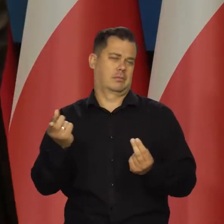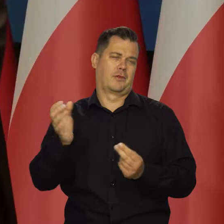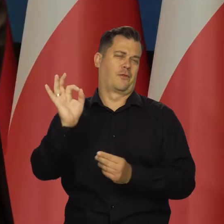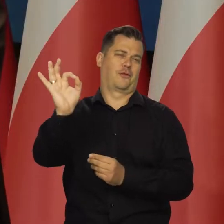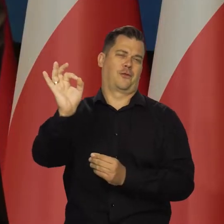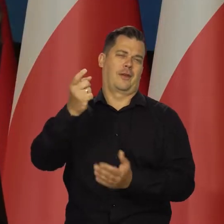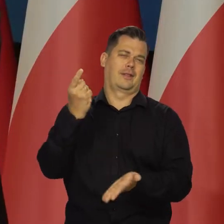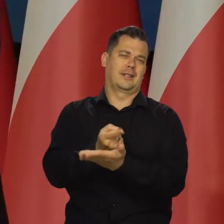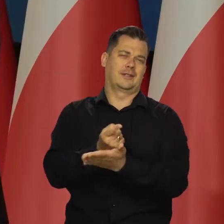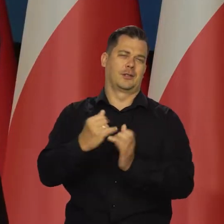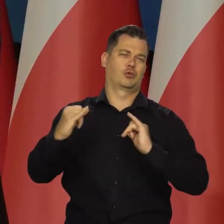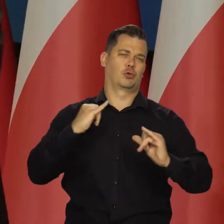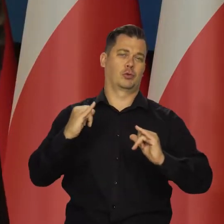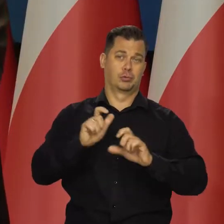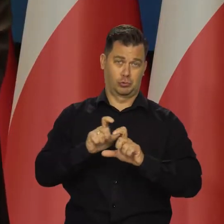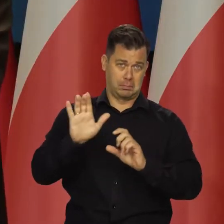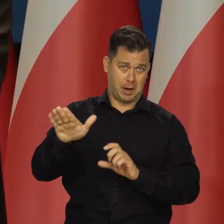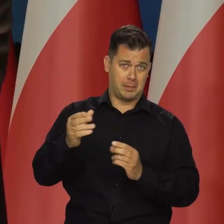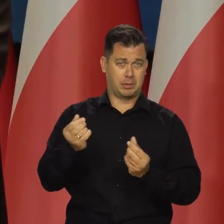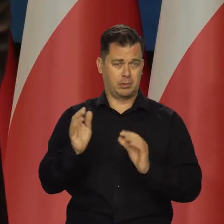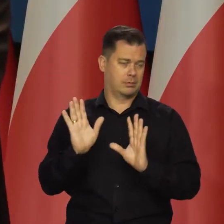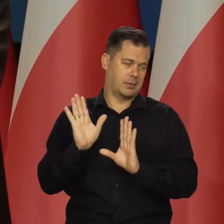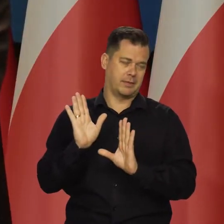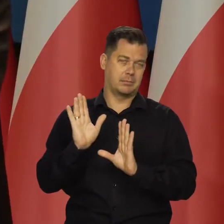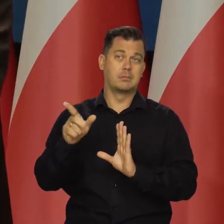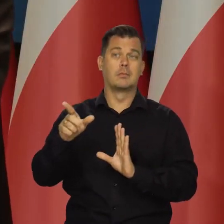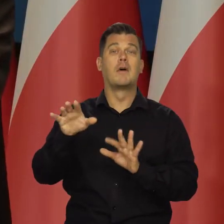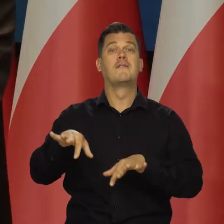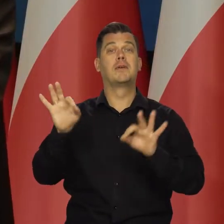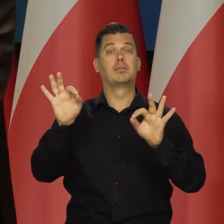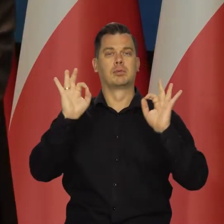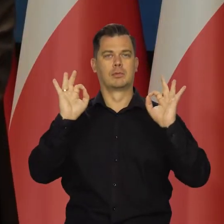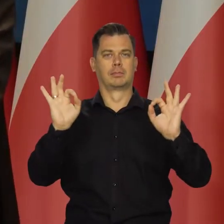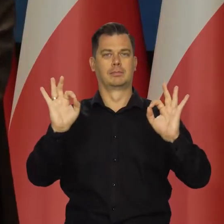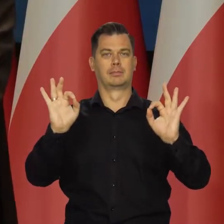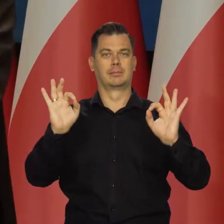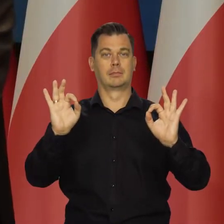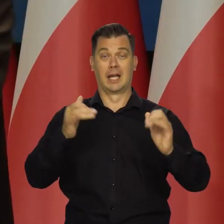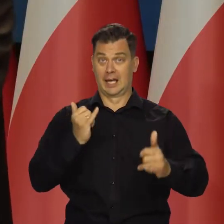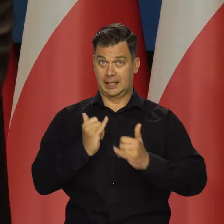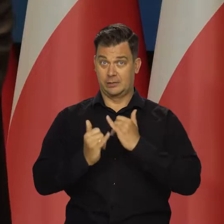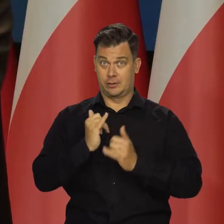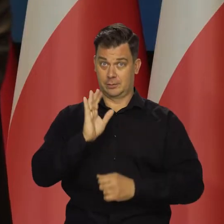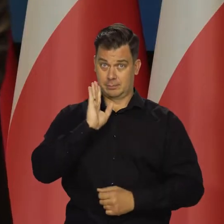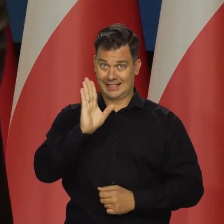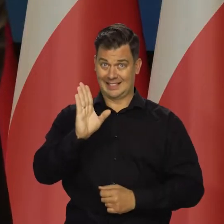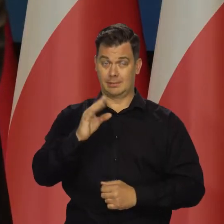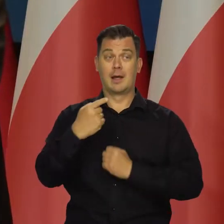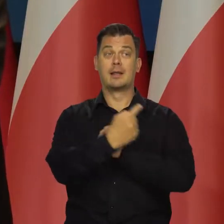Ja nie wiem, jakie oni mają tutaj możliwości i co zrobią. Wybiorą na pewno najlepiej, ale gdyby się udało utrzymać tarczę